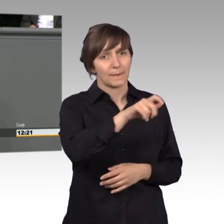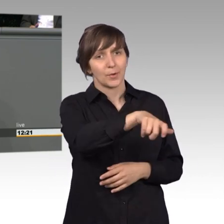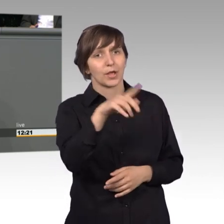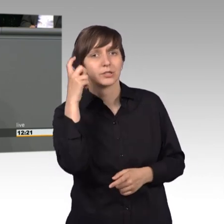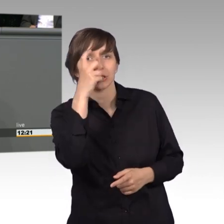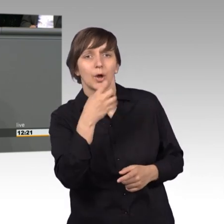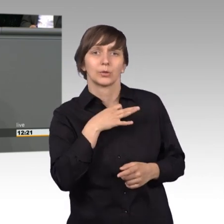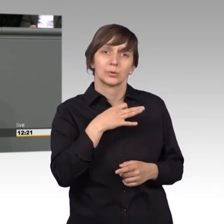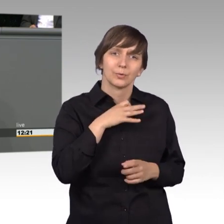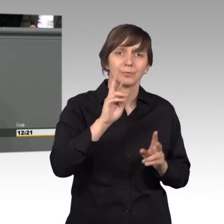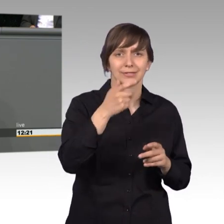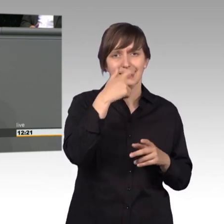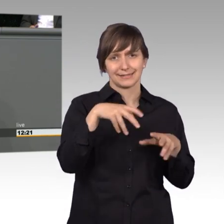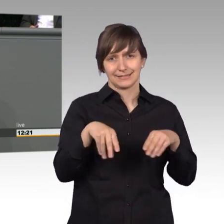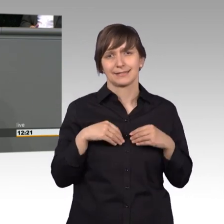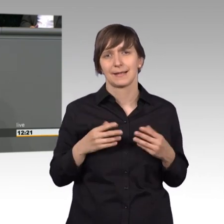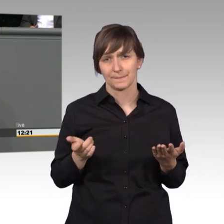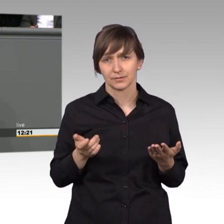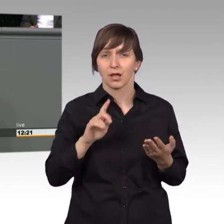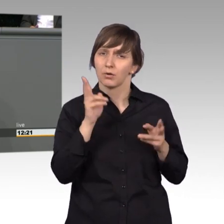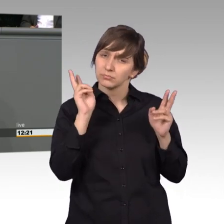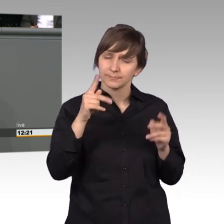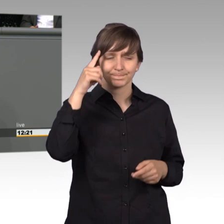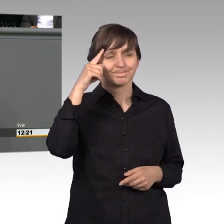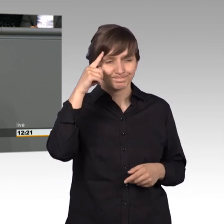ernst nehmen und auch dazu beitragen, dass diese beseitigt werden.